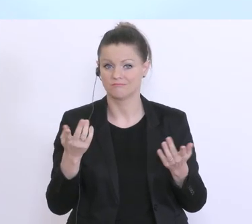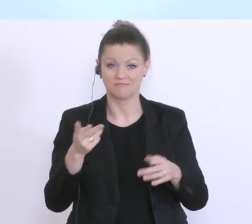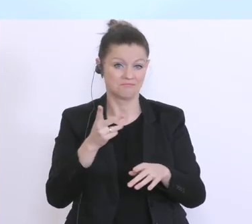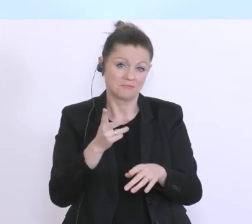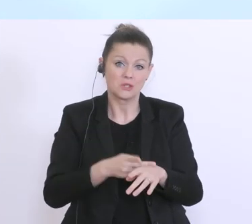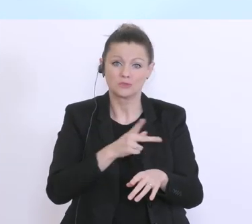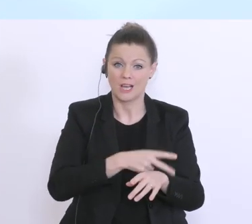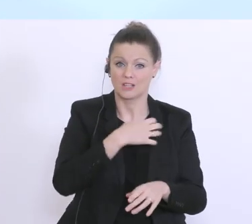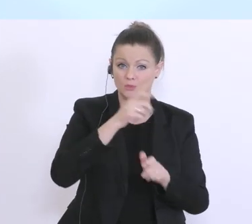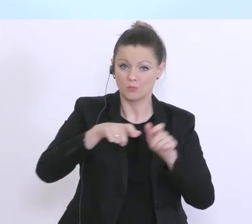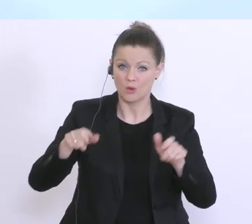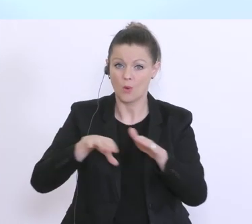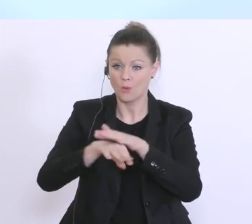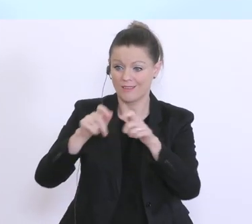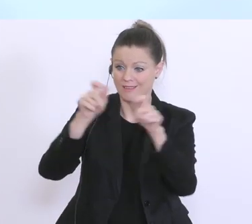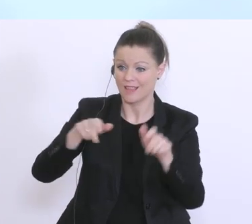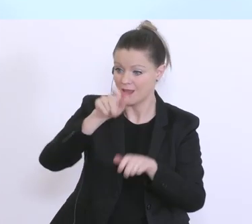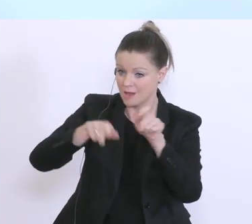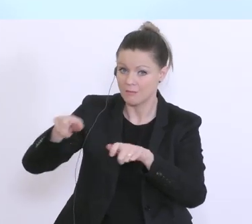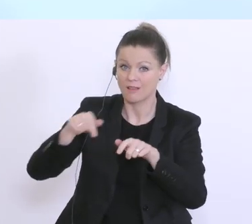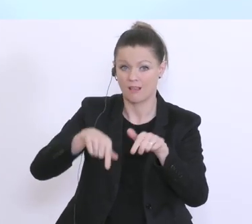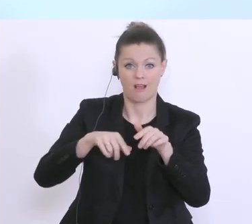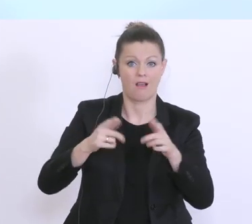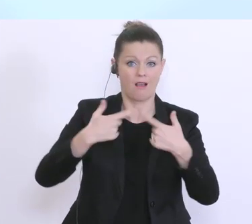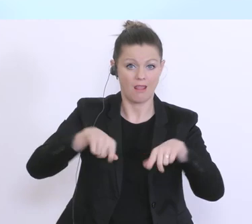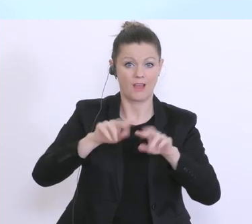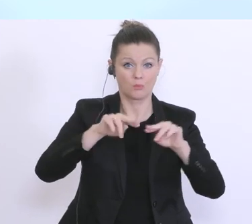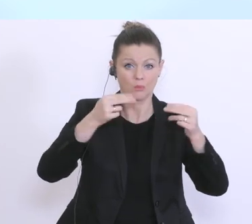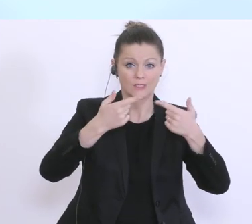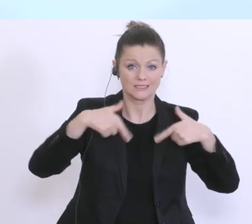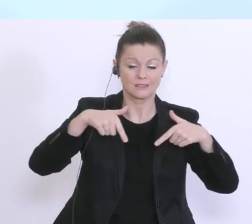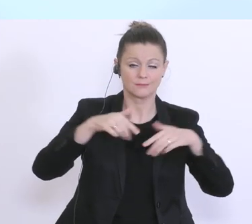die Unternehmerinnen und Unternehmer dieses Landes. Die Bundesregierung und natürlich